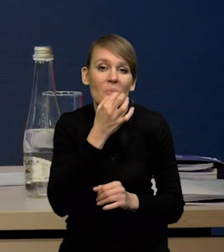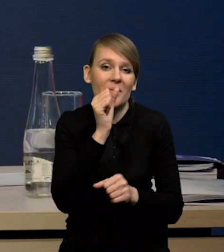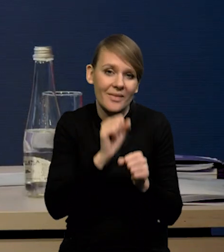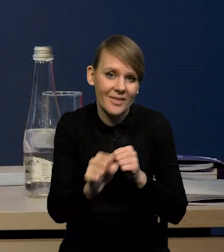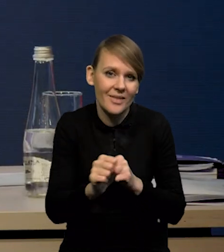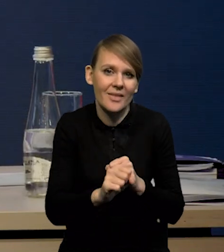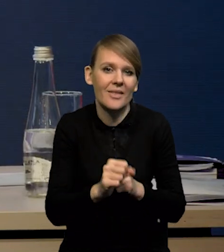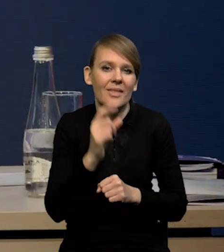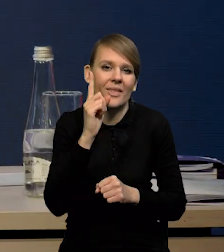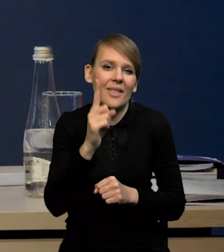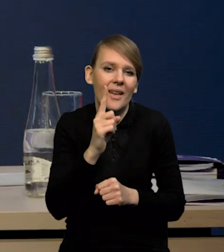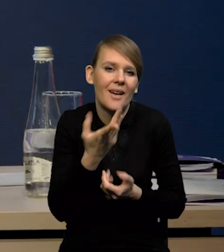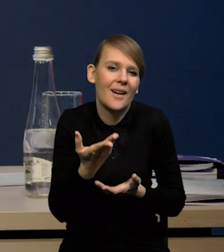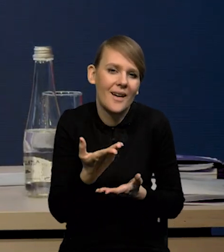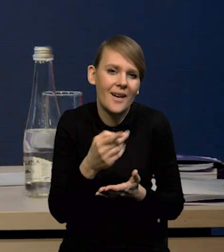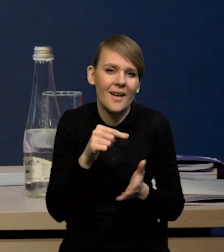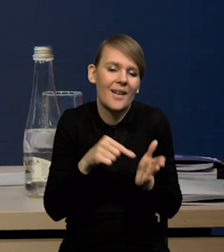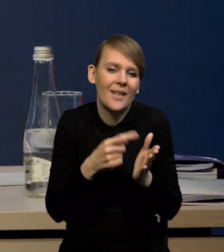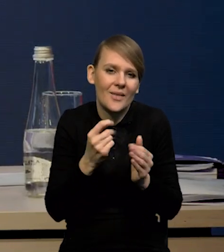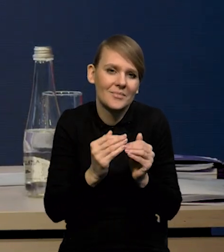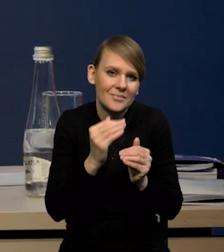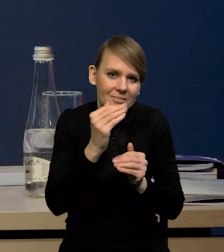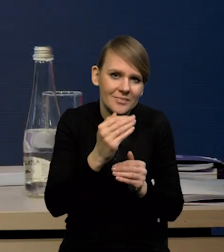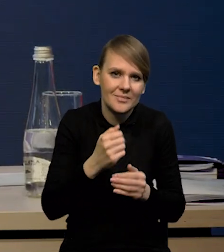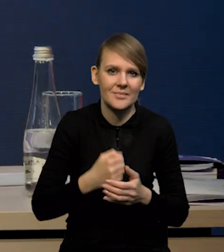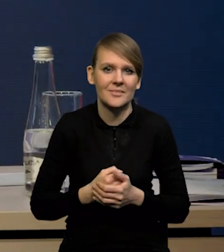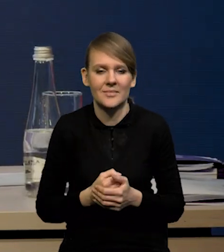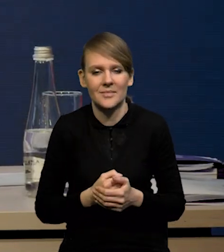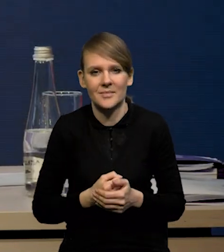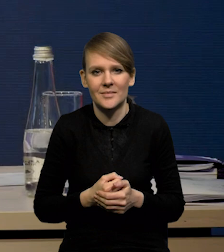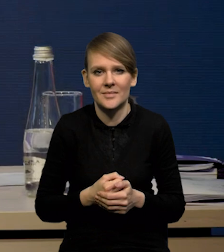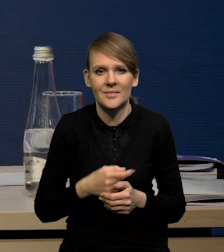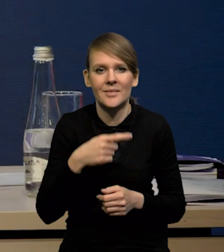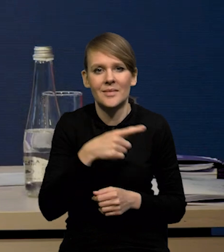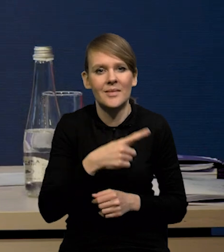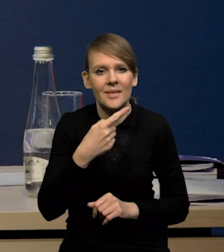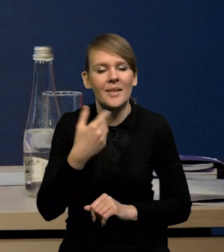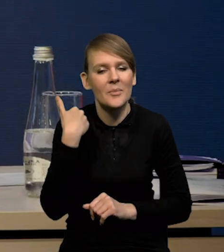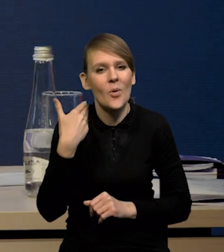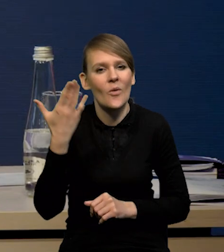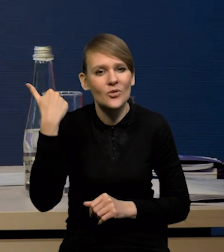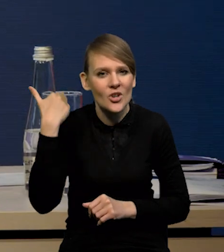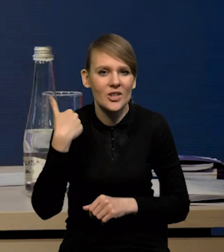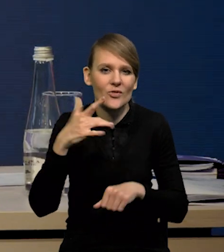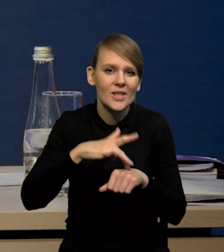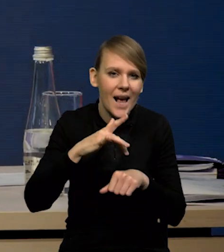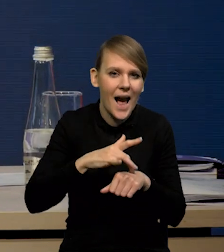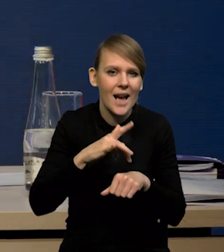ale to jest trochę to domykanie się tych nożyc pomiędzy wskaźnikami twardymi i miękkimi, które obserwowaliśmy od dłuższego czasu